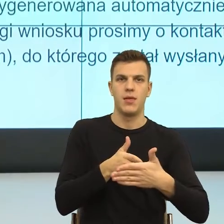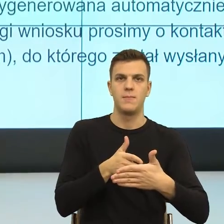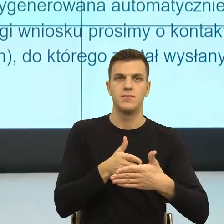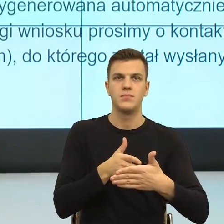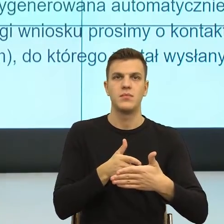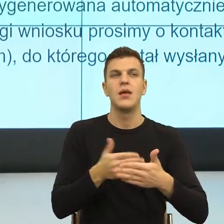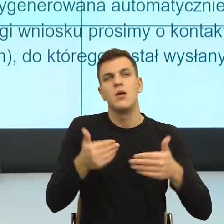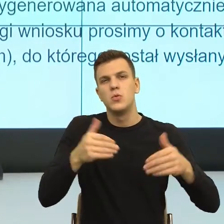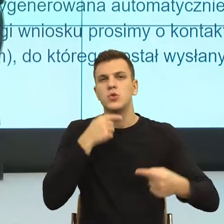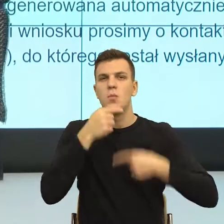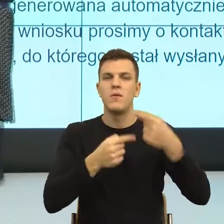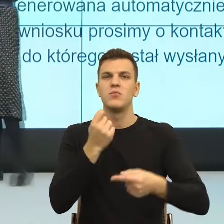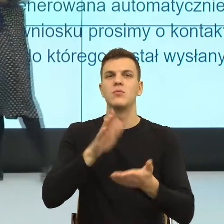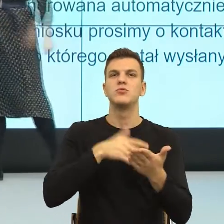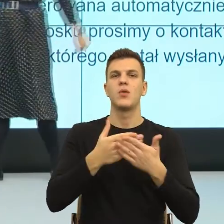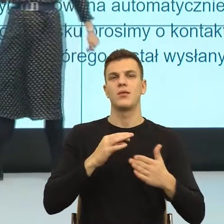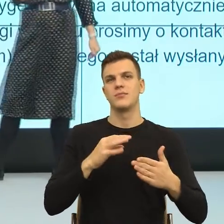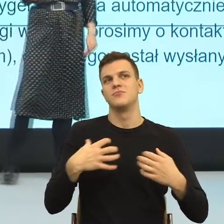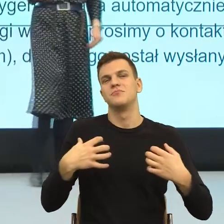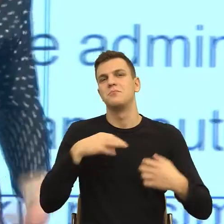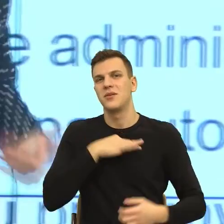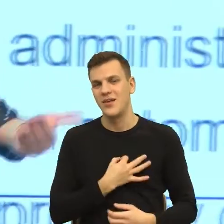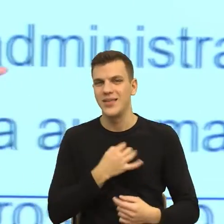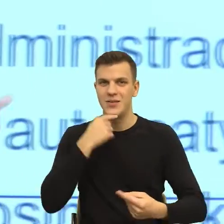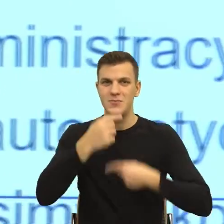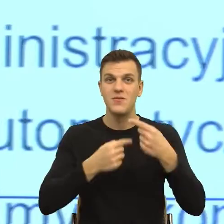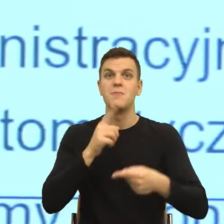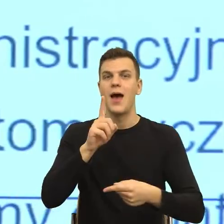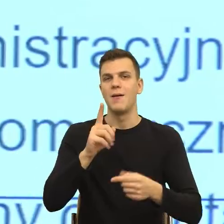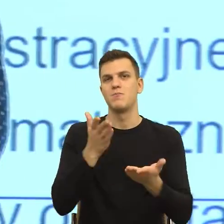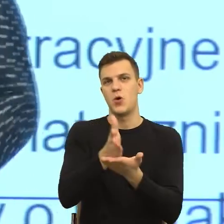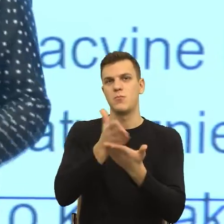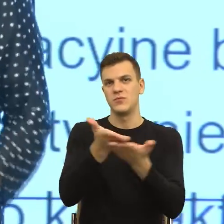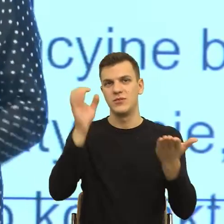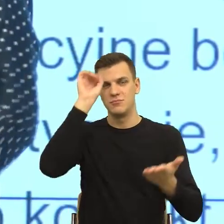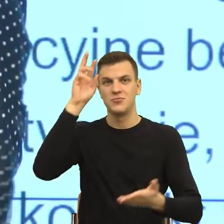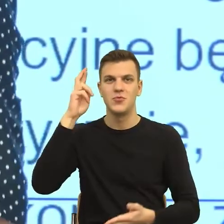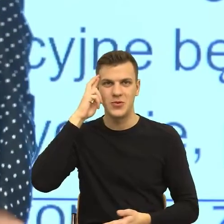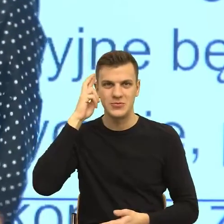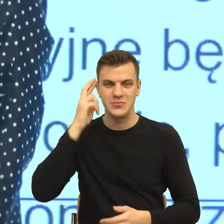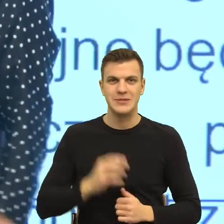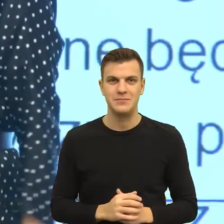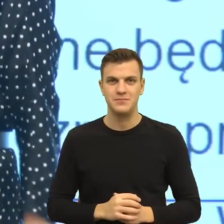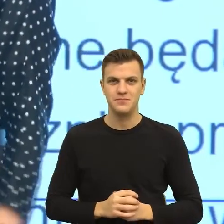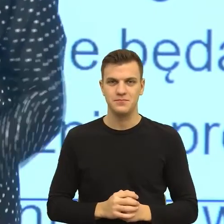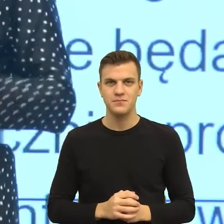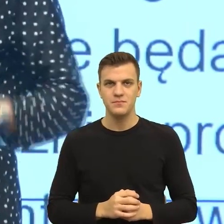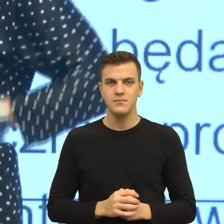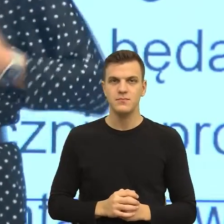obrazuje ten mechanizm, do którego chcę Państwa przekonać, do istnienia, którego chcę Państwa przekonać, to była sytuacja prywatna.